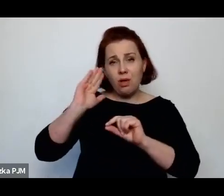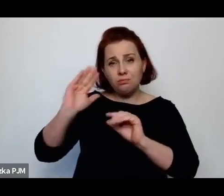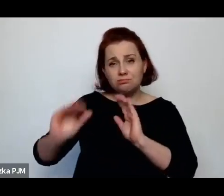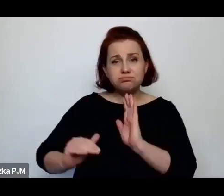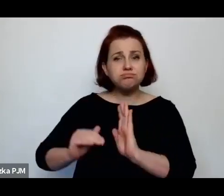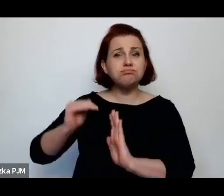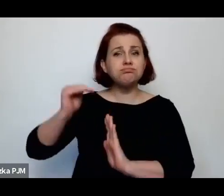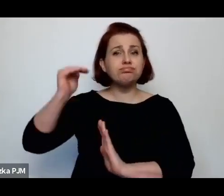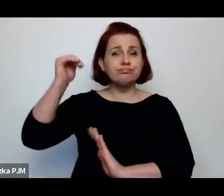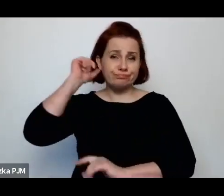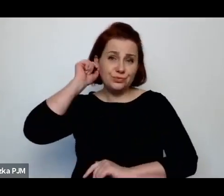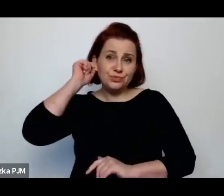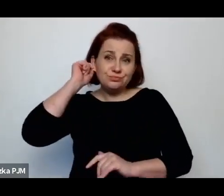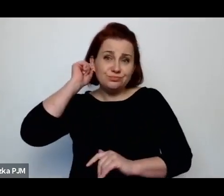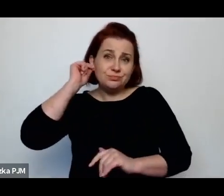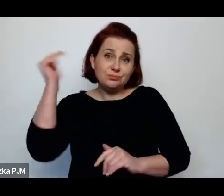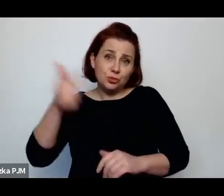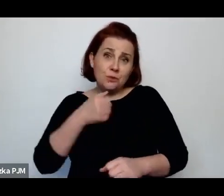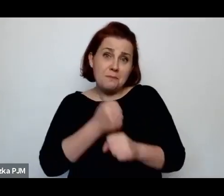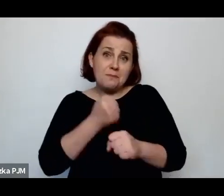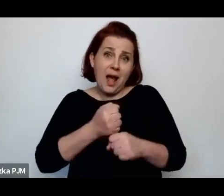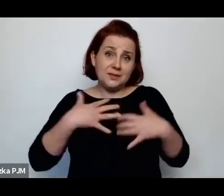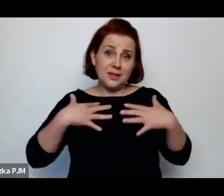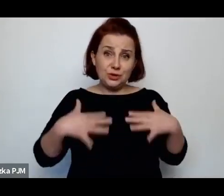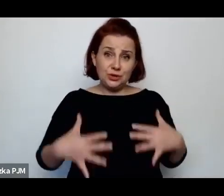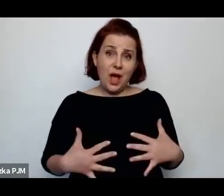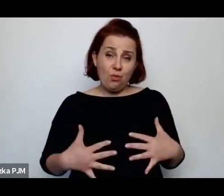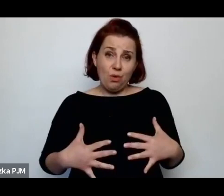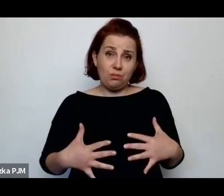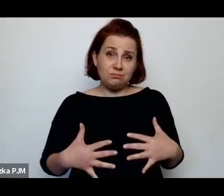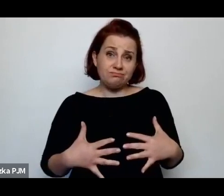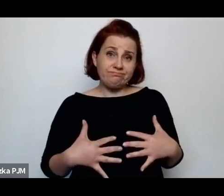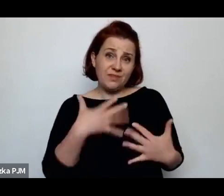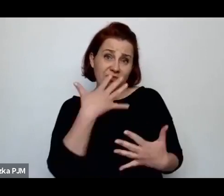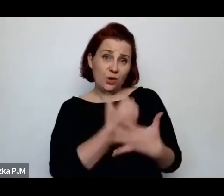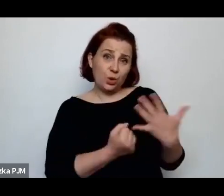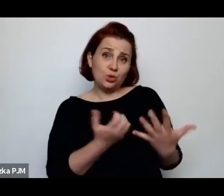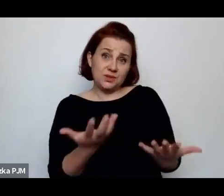które pracowały używając swojego ciała.